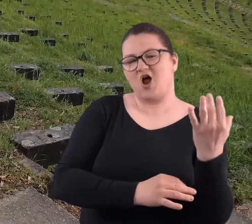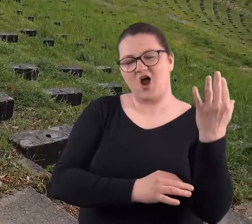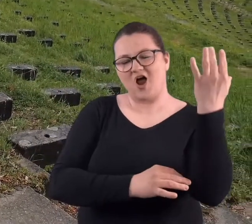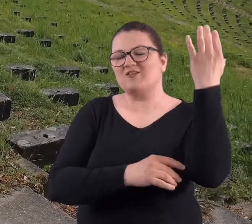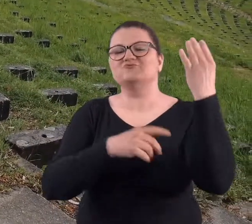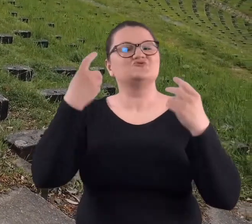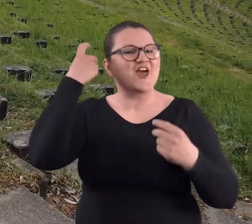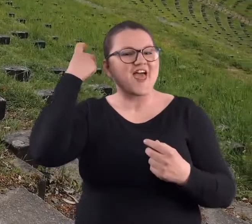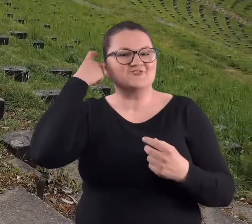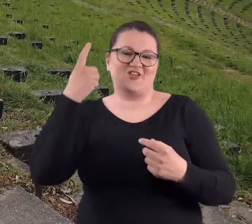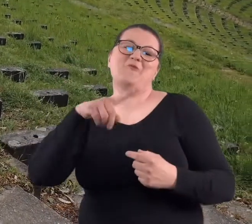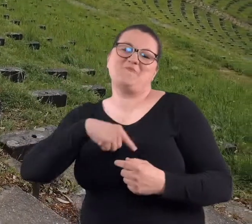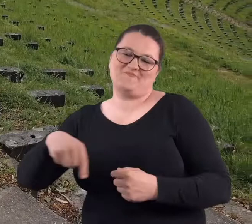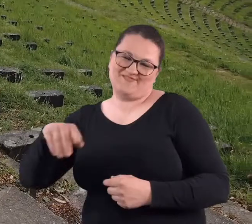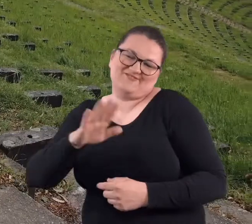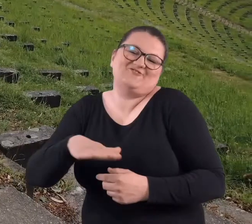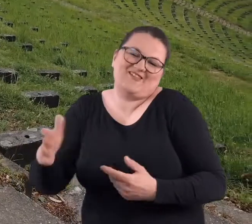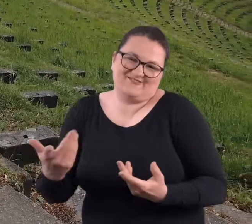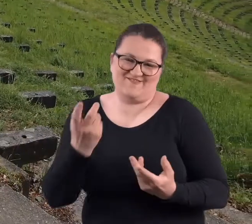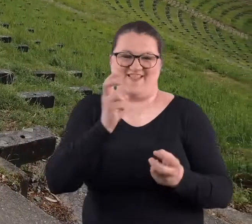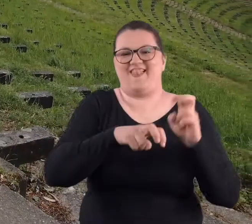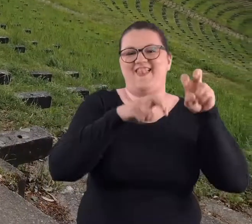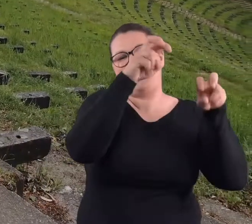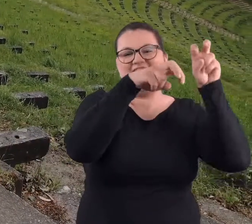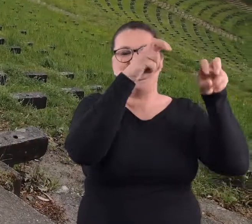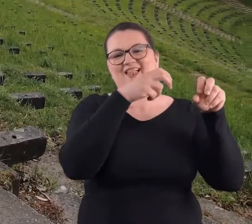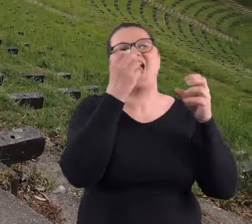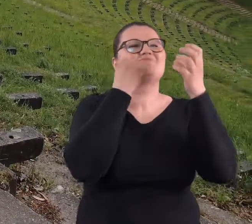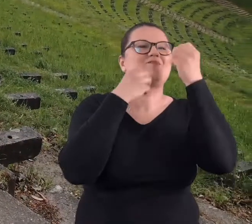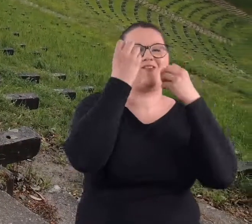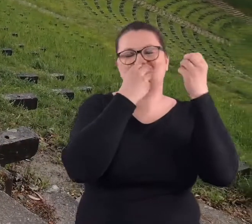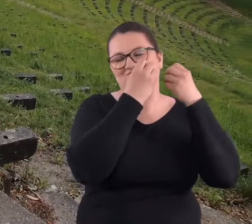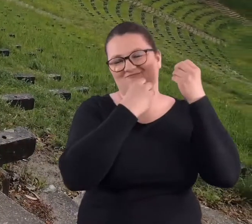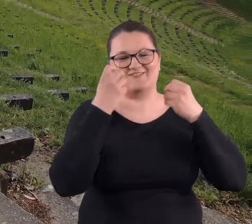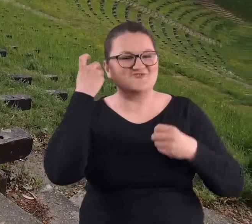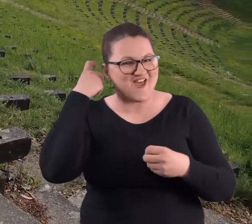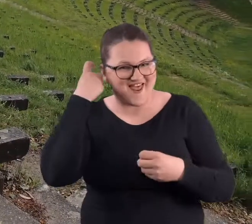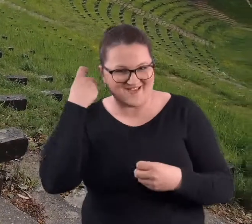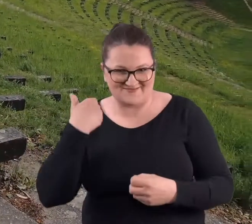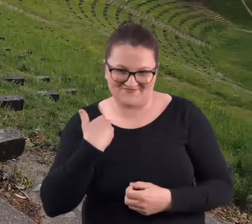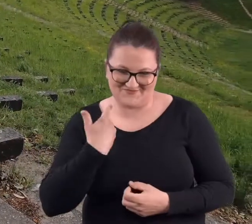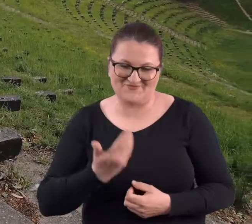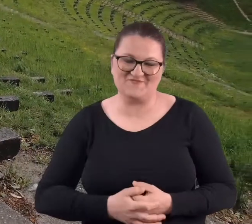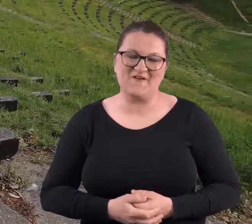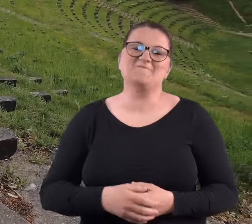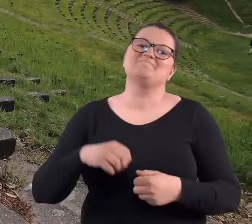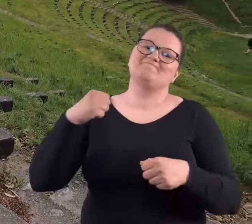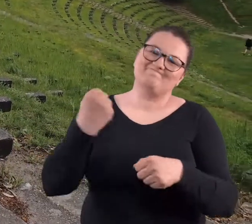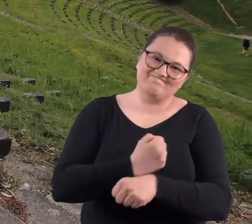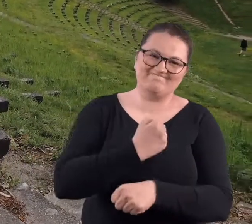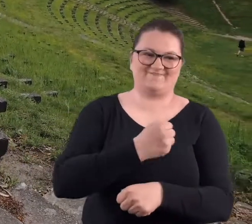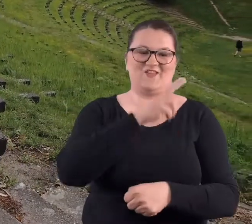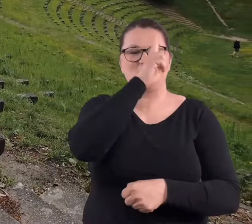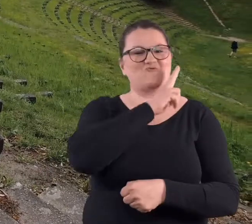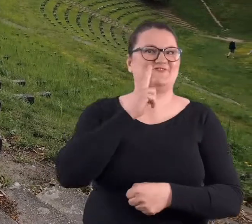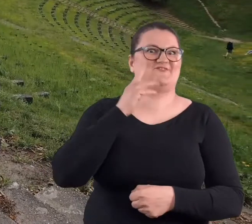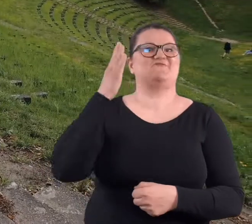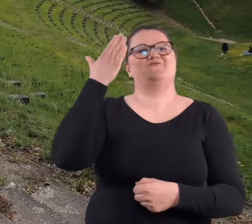rosła czereśnia. No to jak to dzieciaki na tej czereśni żeśmy siedzieli i obżerali się czereśniami.